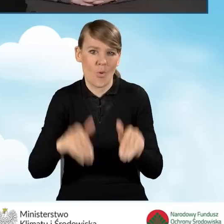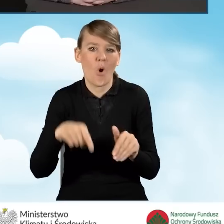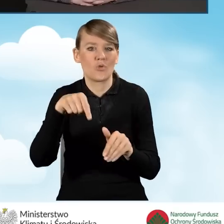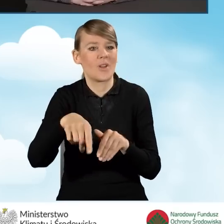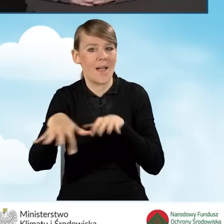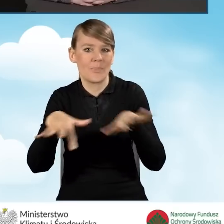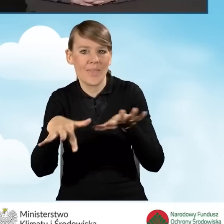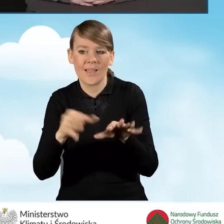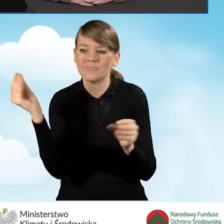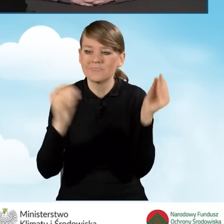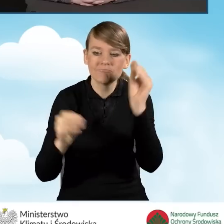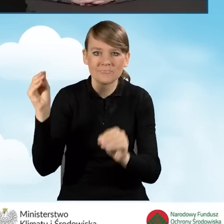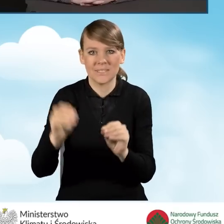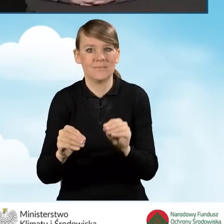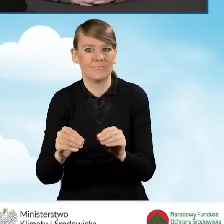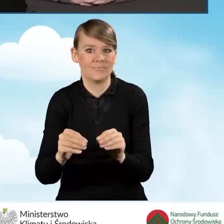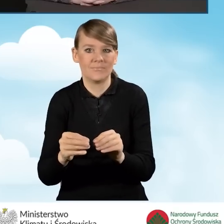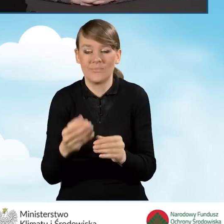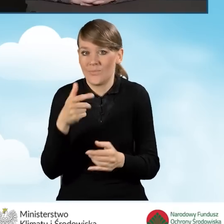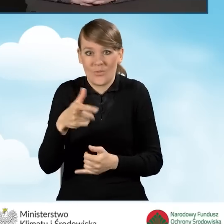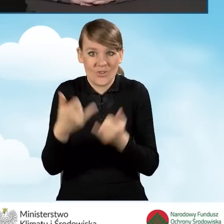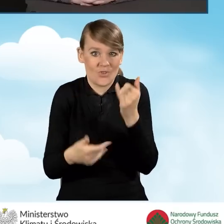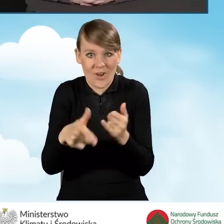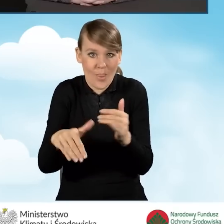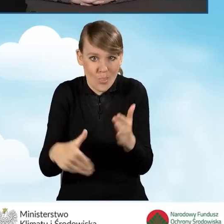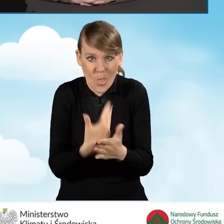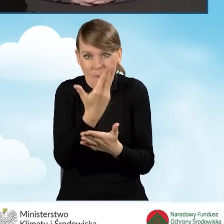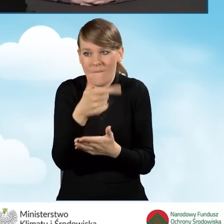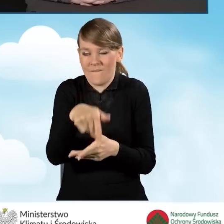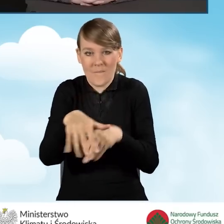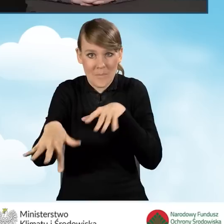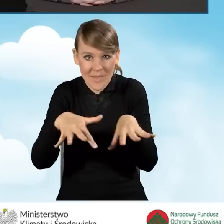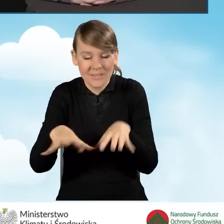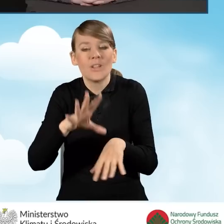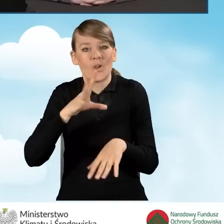jeżeli on jest dopiero organizowany. Można sfinansować wynajęcie